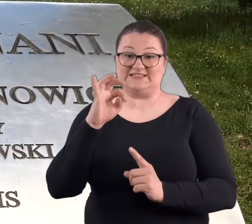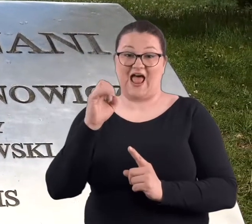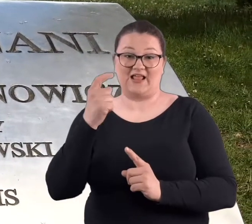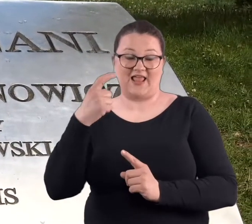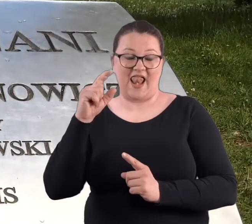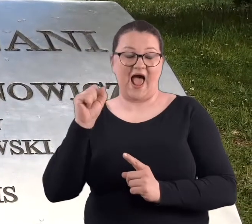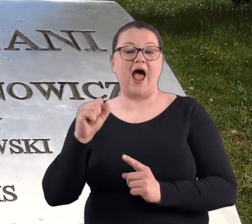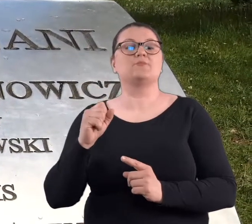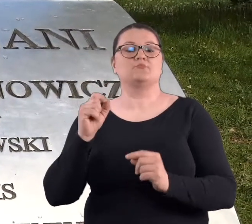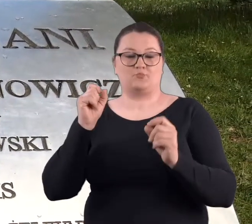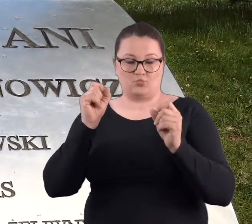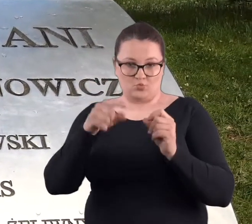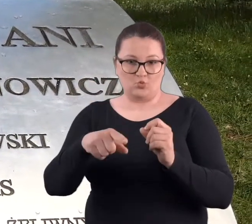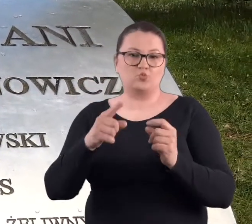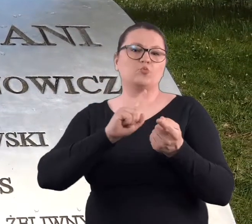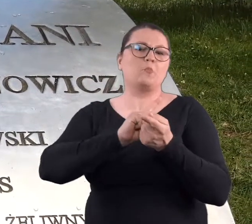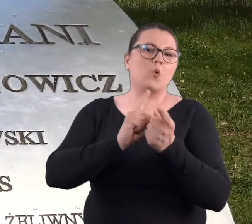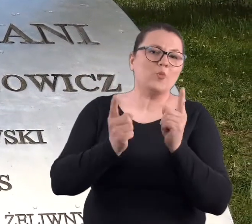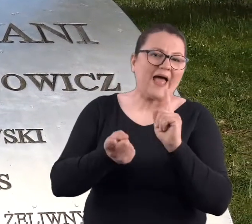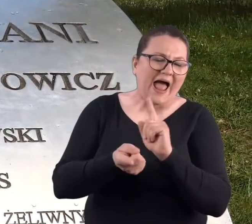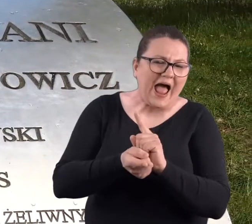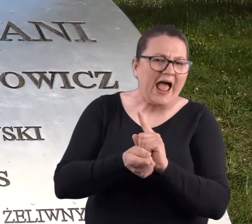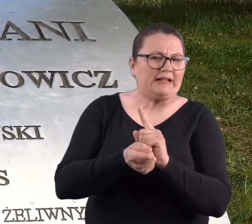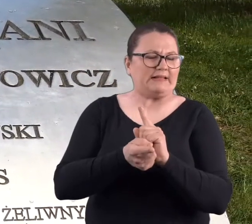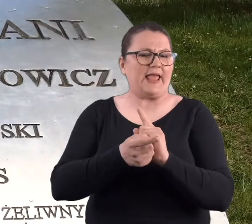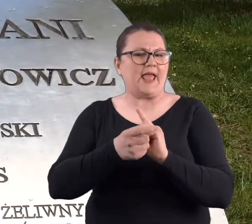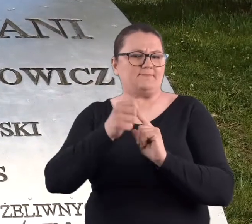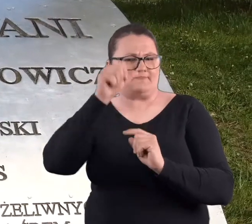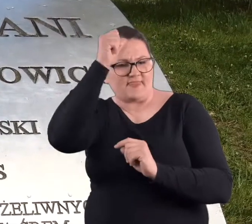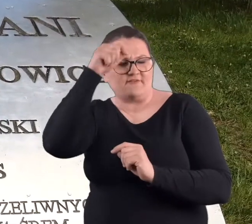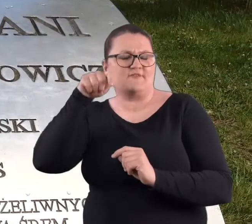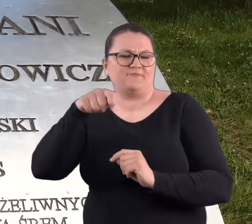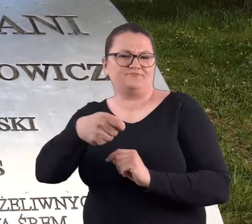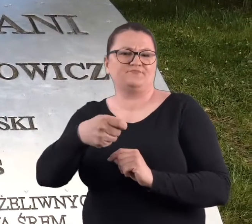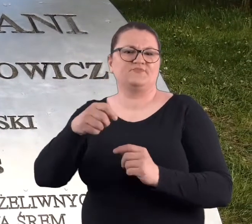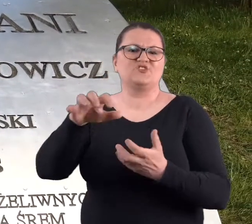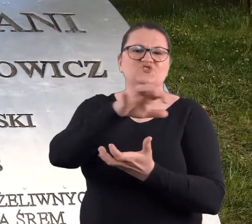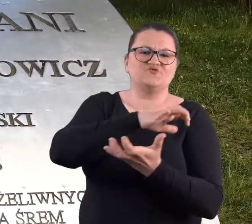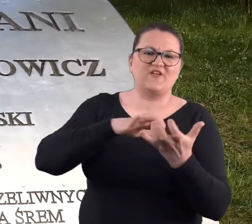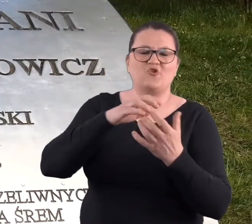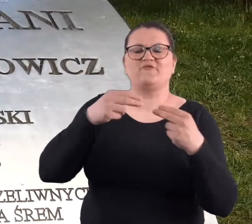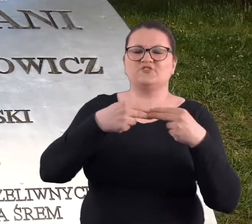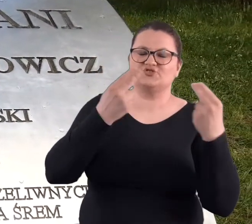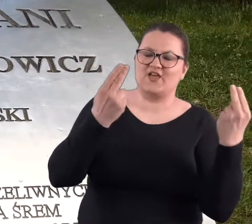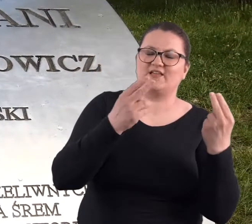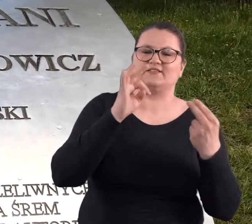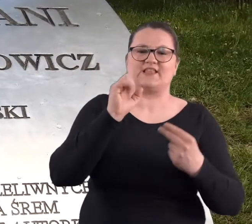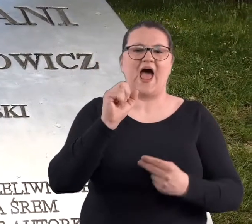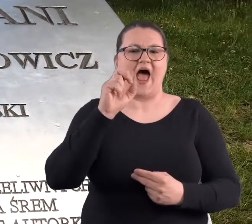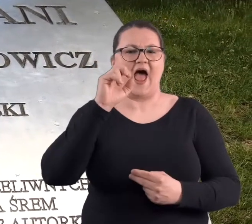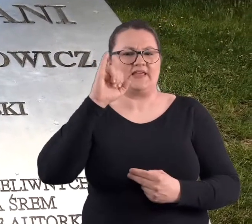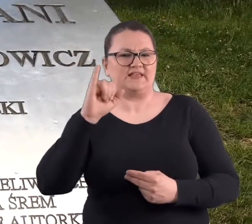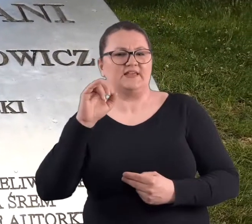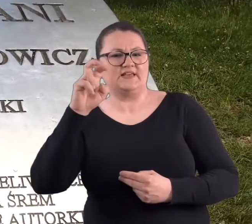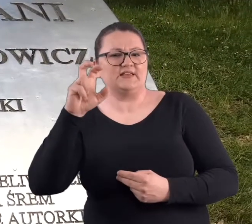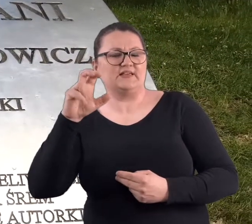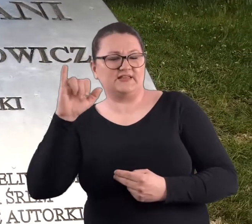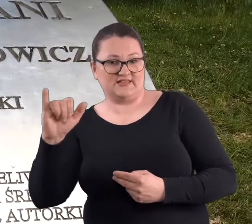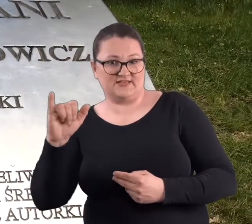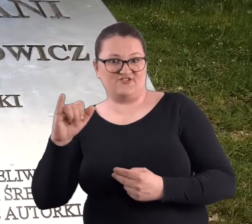odbywa się takie spotkanie nazwane "Światowy Dzień Tai Chi i Chi Kung", spotykają